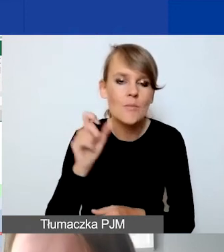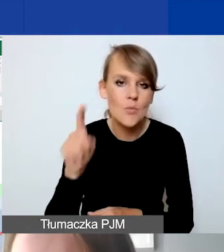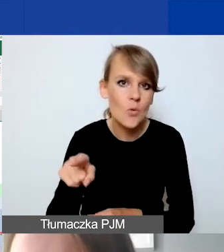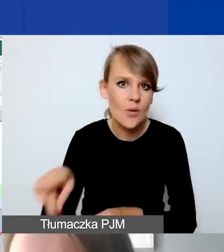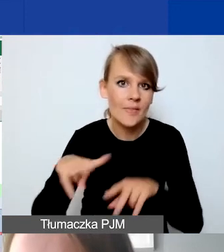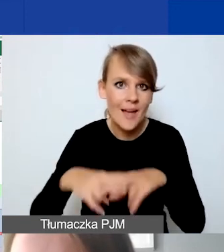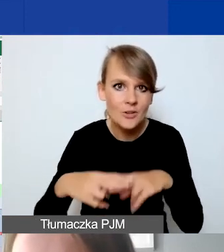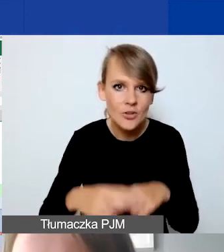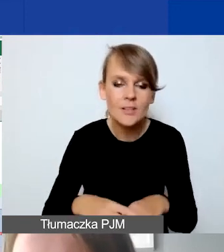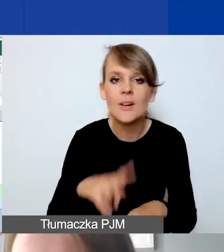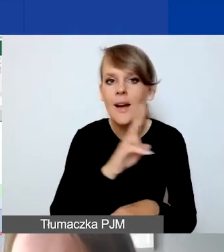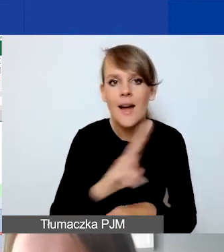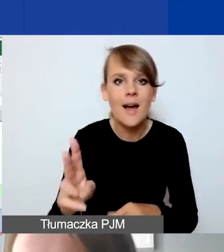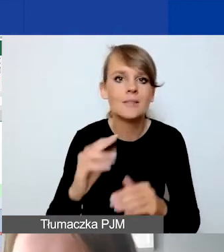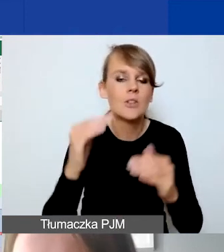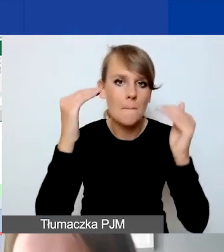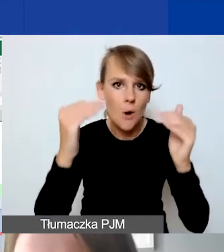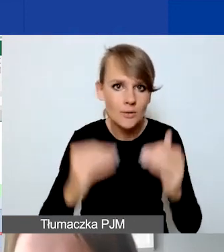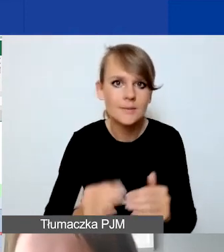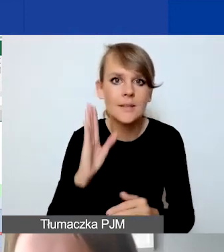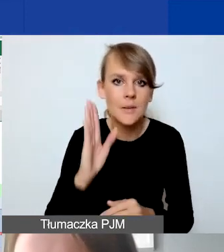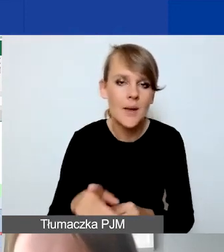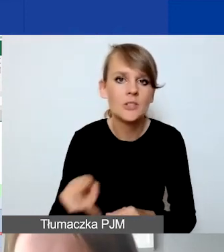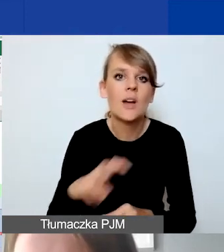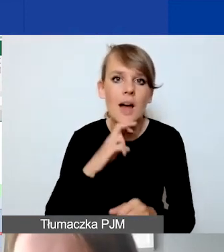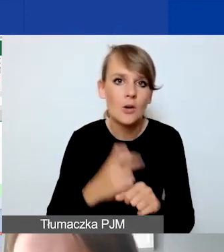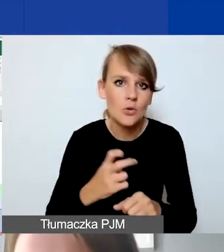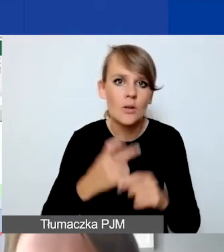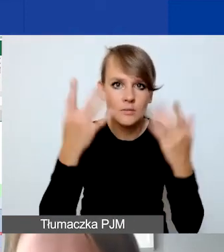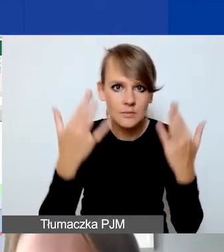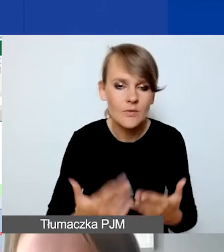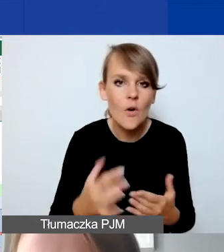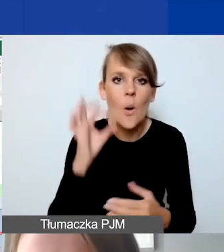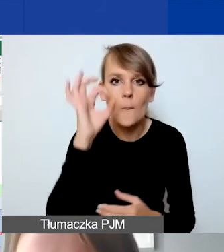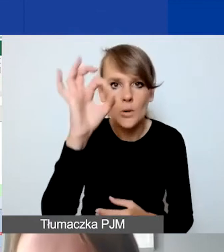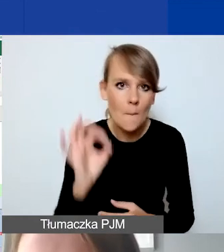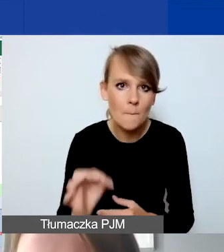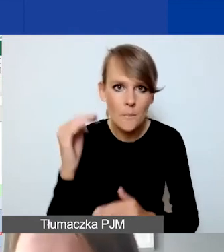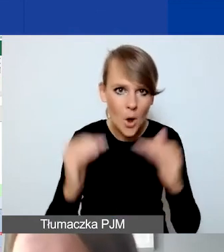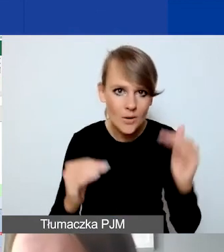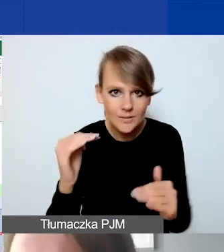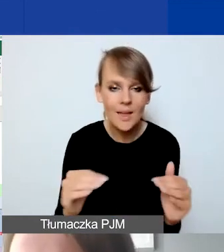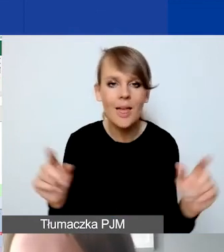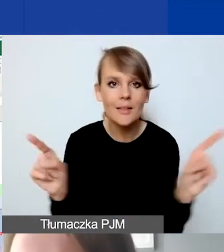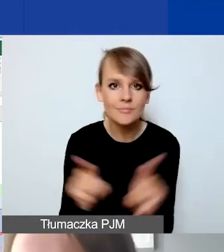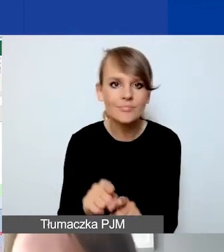Każda pozycja będzie z automatu wyliczyła proporcję, taką samą, jaka zostanie tutaj zaplanowana przez państwa